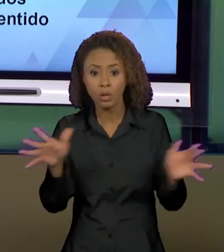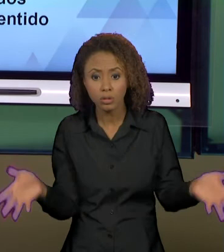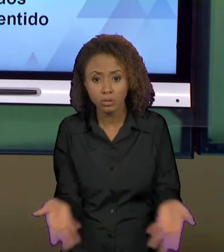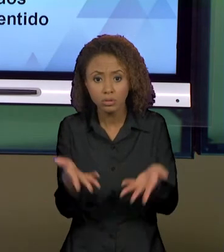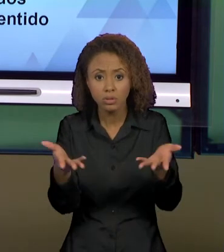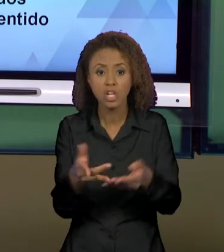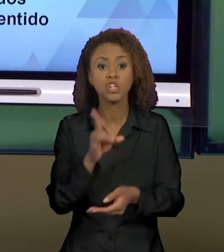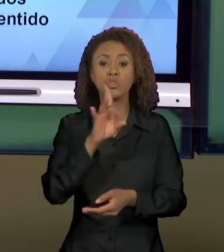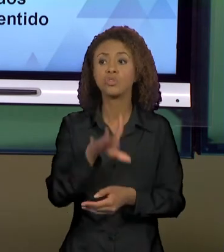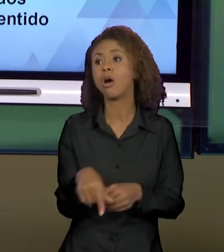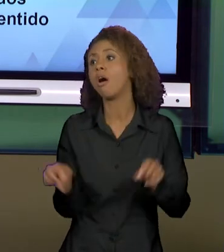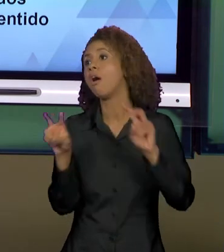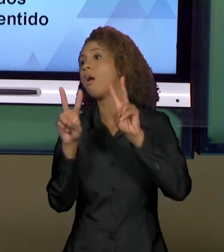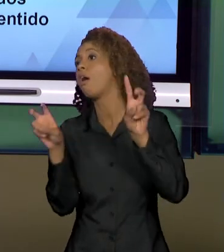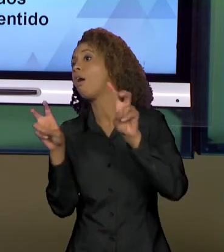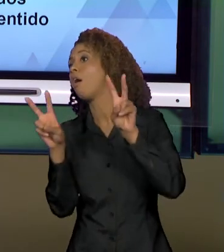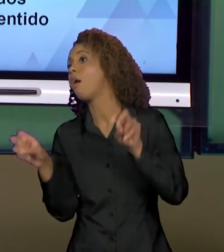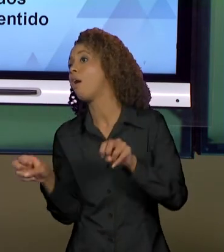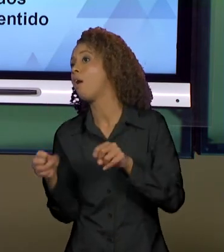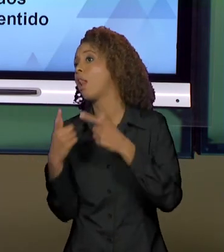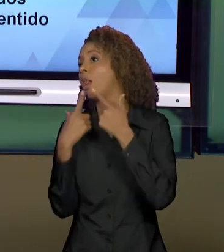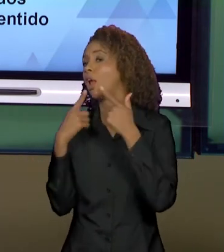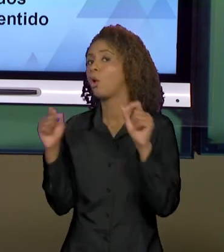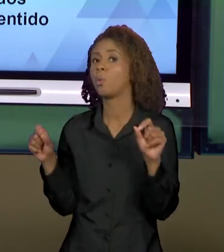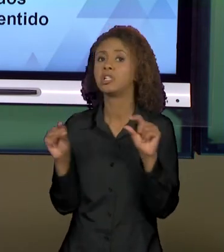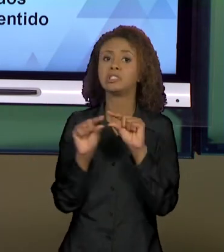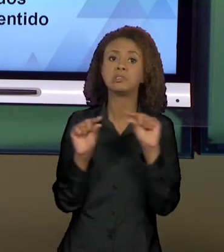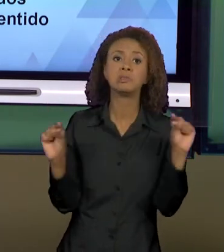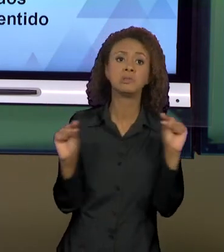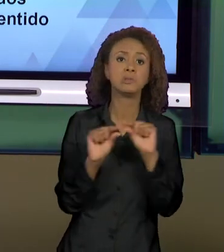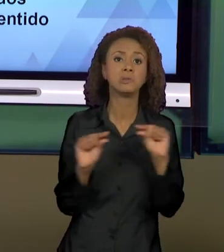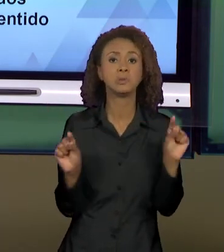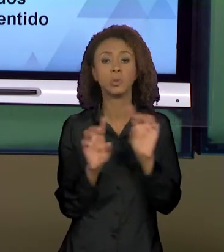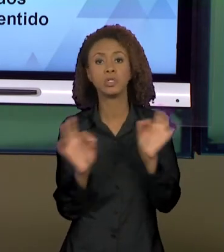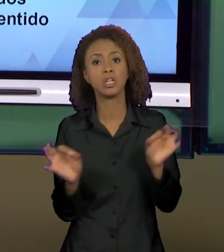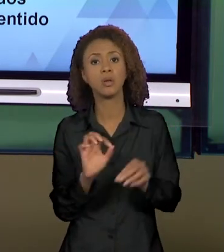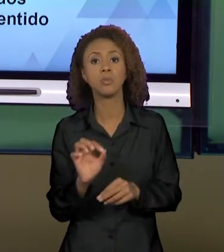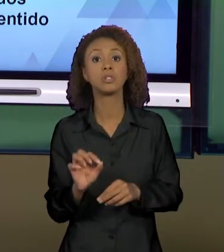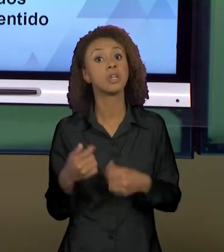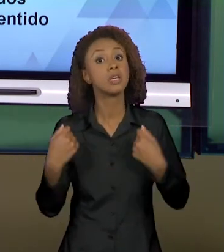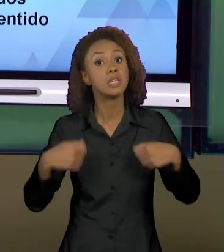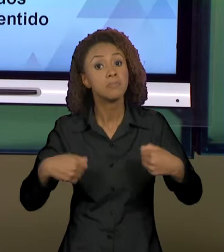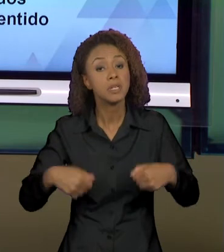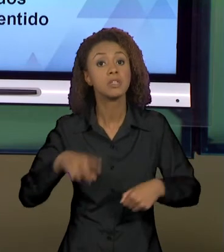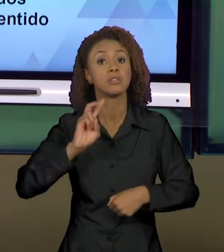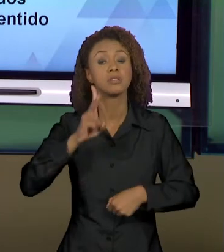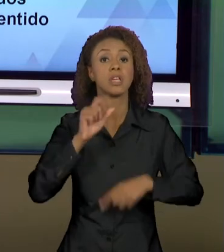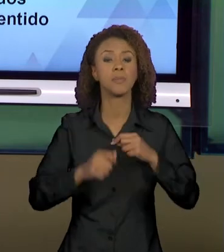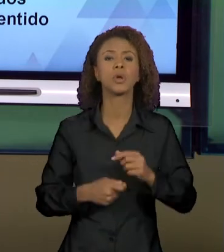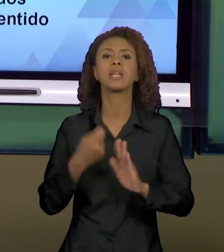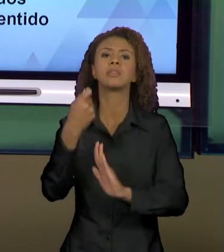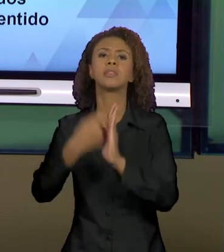SUPERFÍCIE LINGUÍSTICA, DE SEMPRE RELACIONAR O TEXTO AO CONTEXTO, DE SEMPRE PENSAR QUEM ESCREVEU